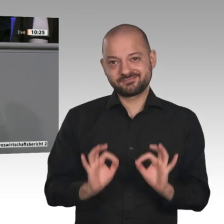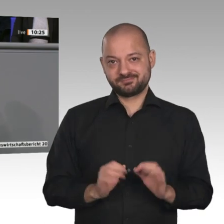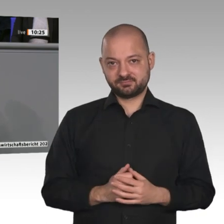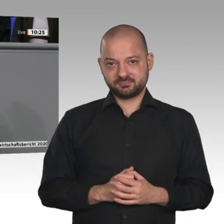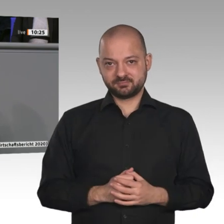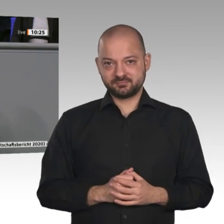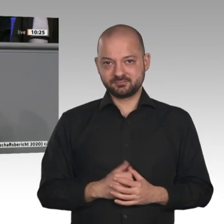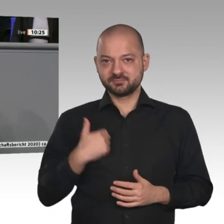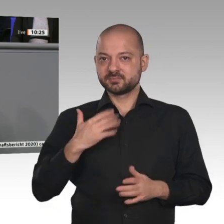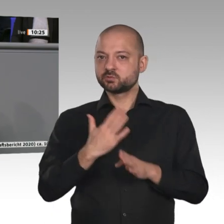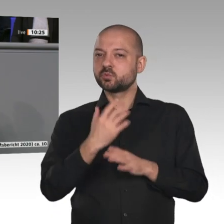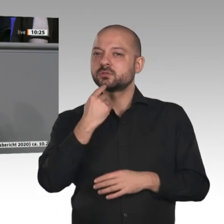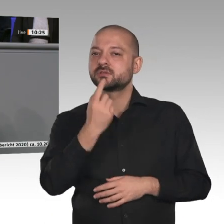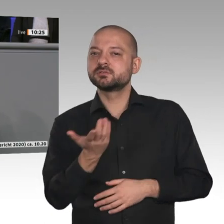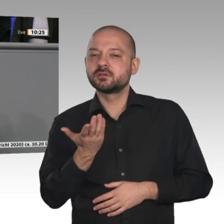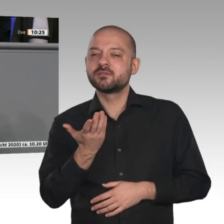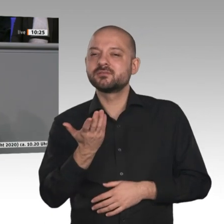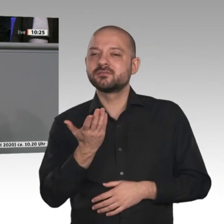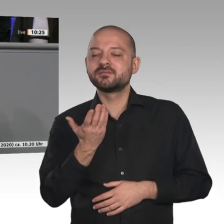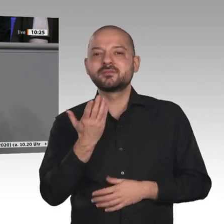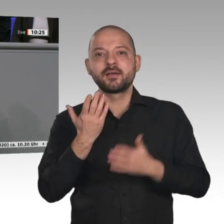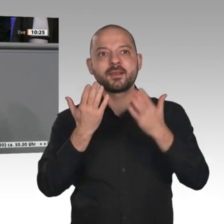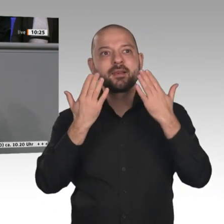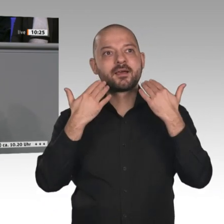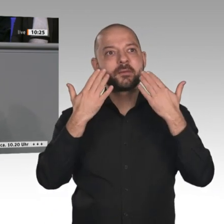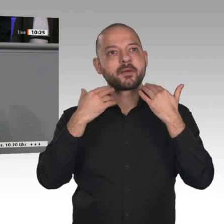habe das an dieser Stelle schon mal gesagt. Klimapolitik ist Wirtschaftspolitik, meine